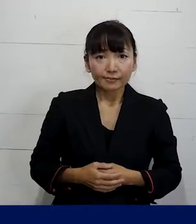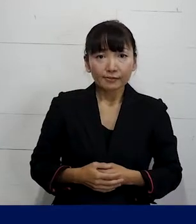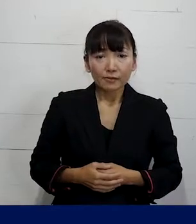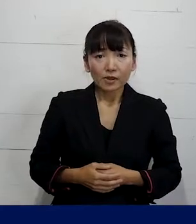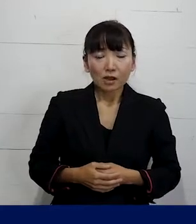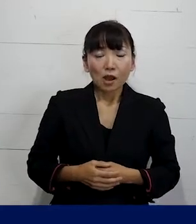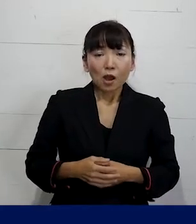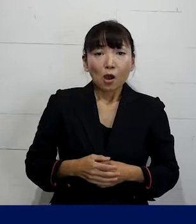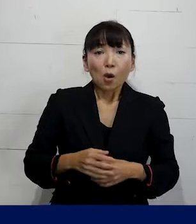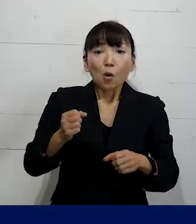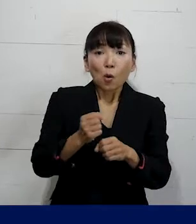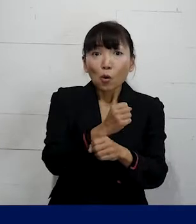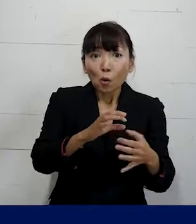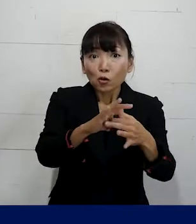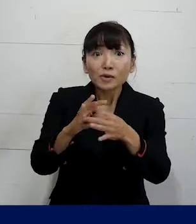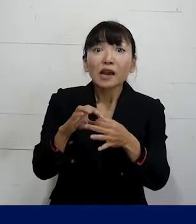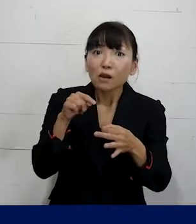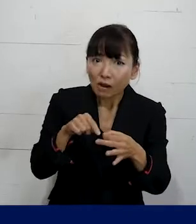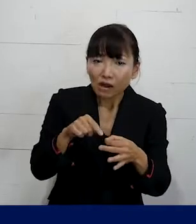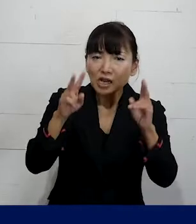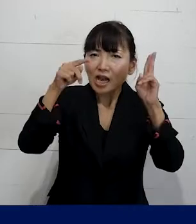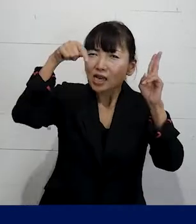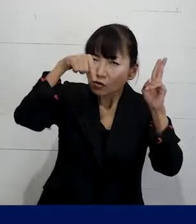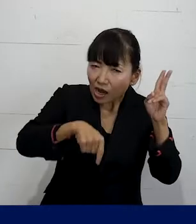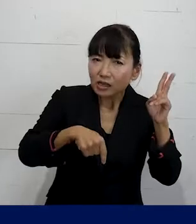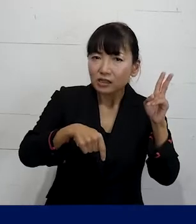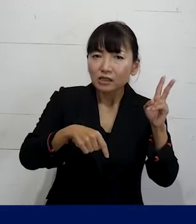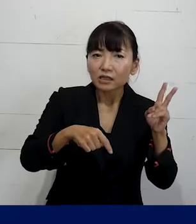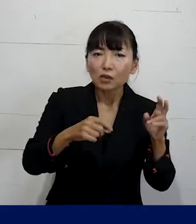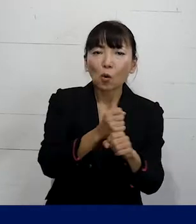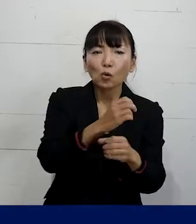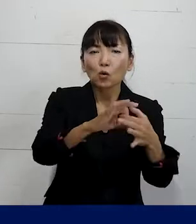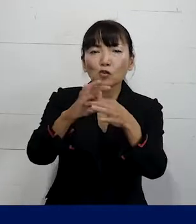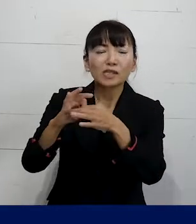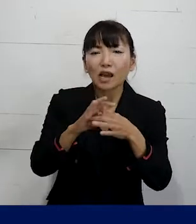労働組合というとナニナニ会社労働組合という風に